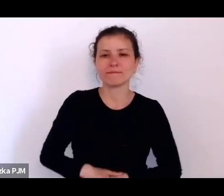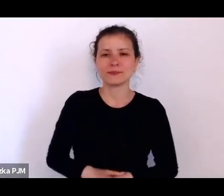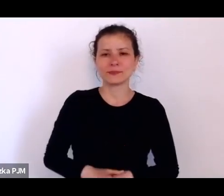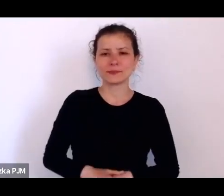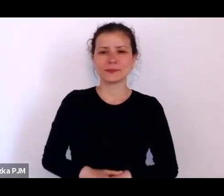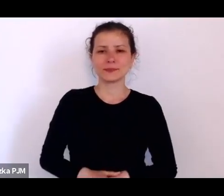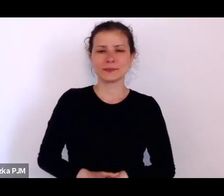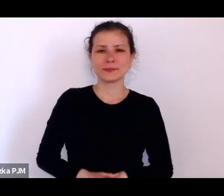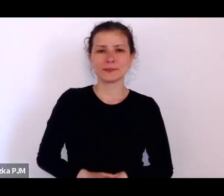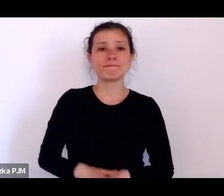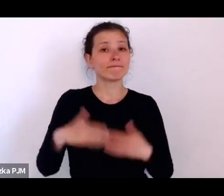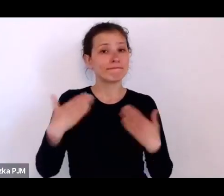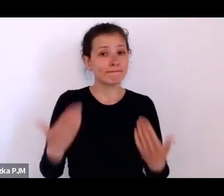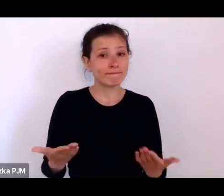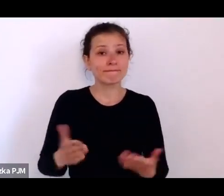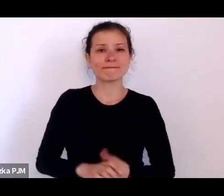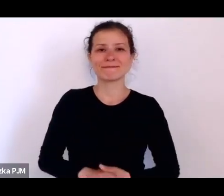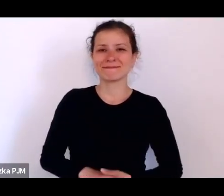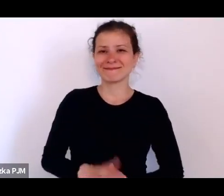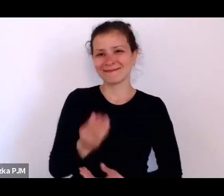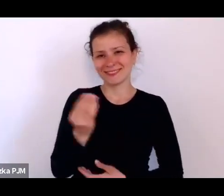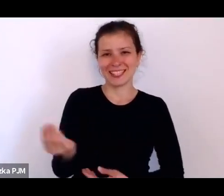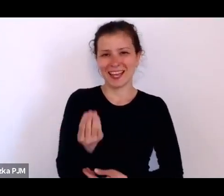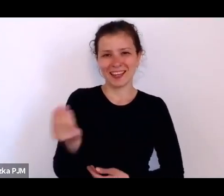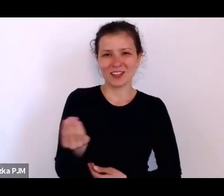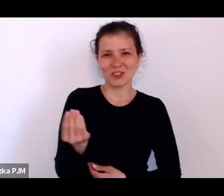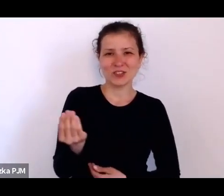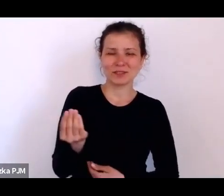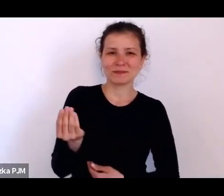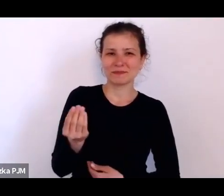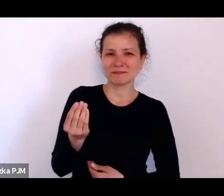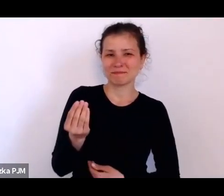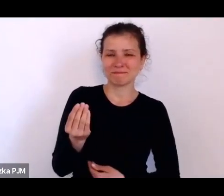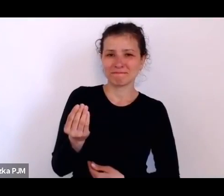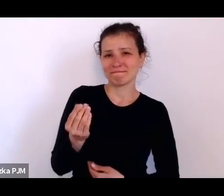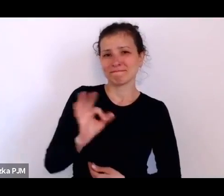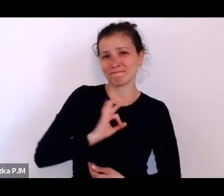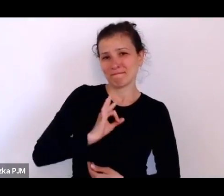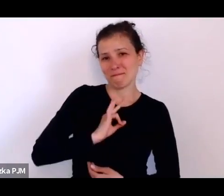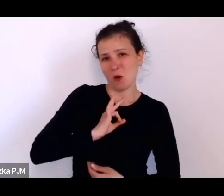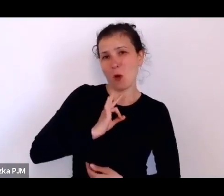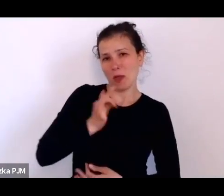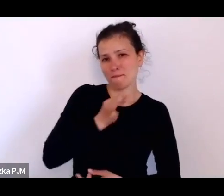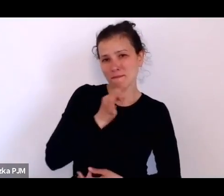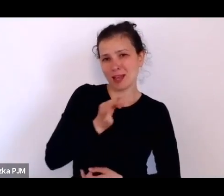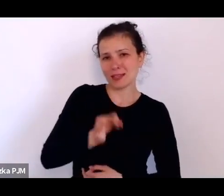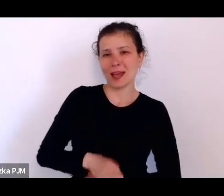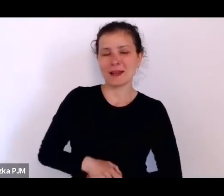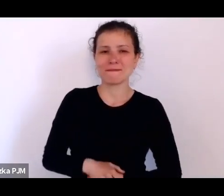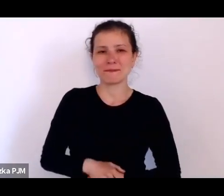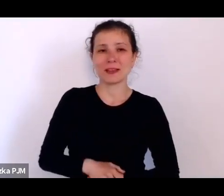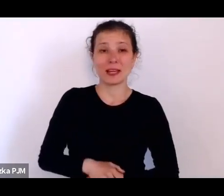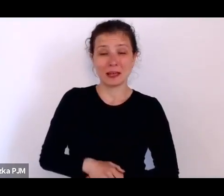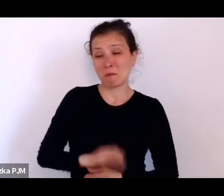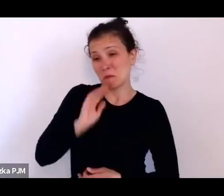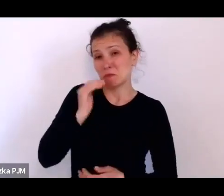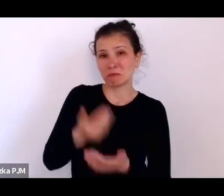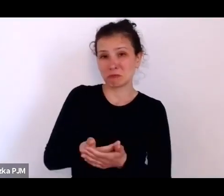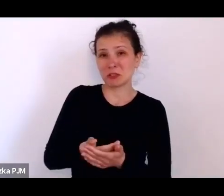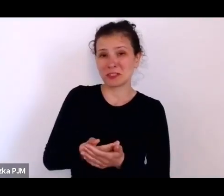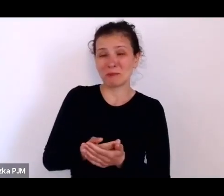więc pozwolę sobie jeszcze tutaj swoje wątki wcisnąć, bo przyznam, że jeszcze mam trochę pytań